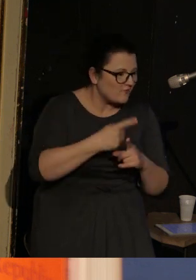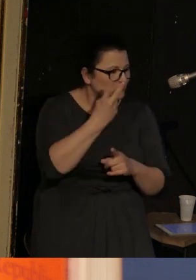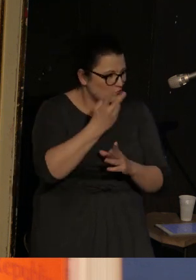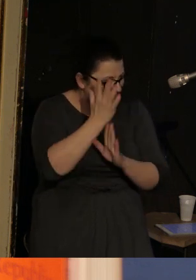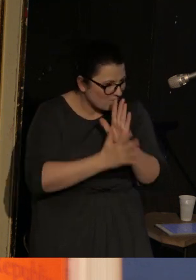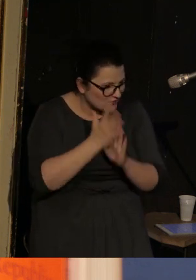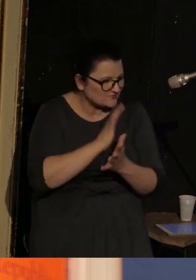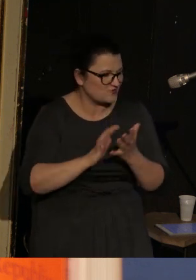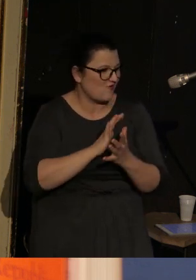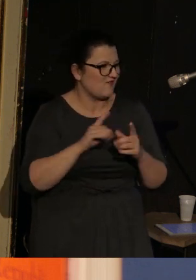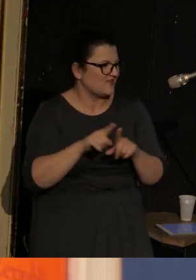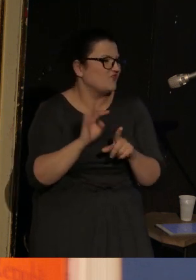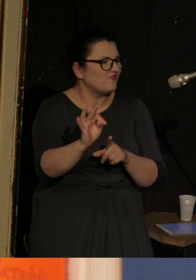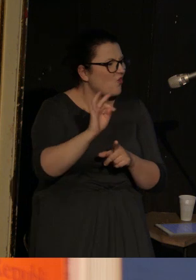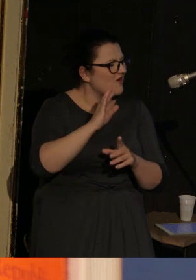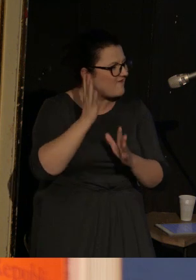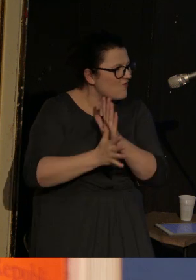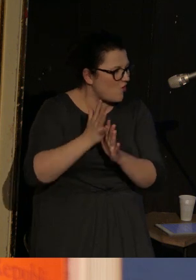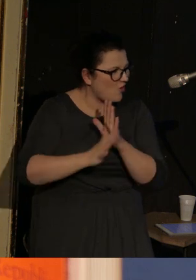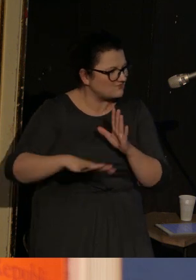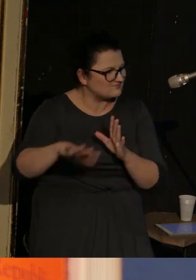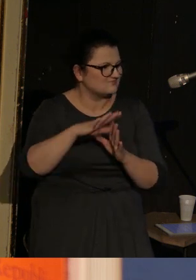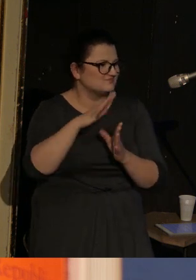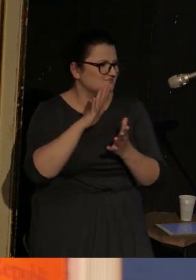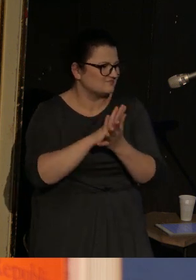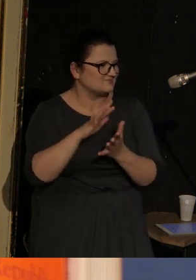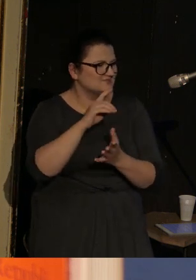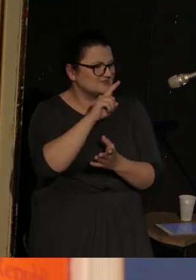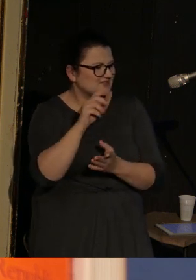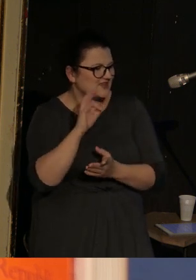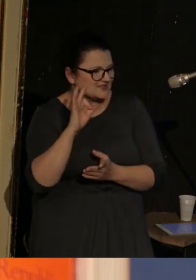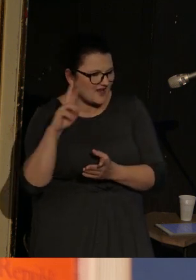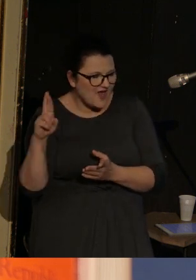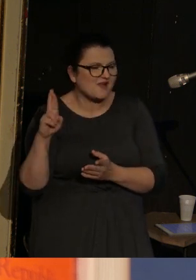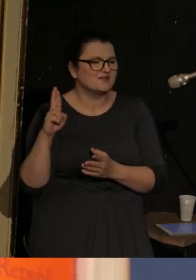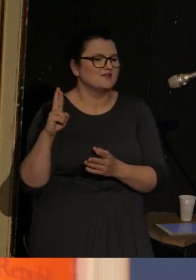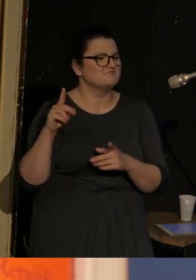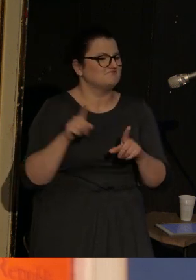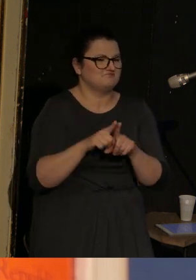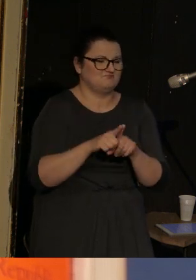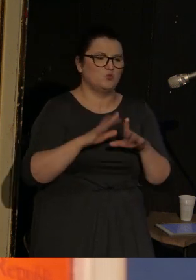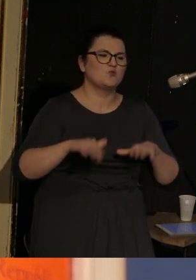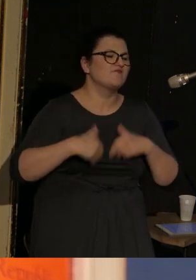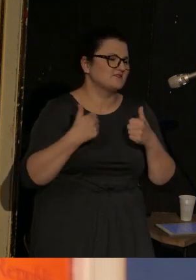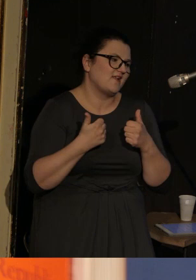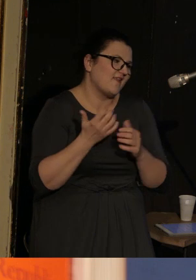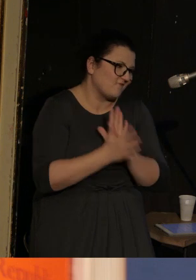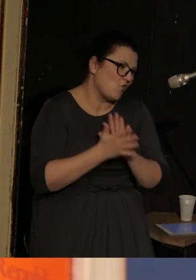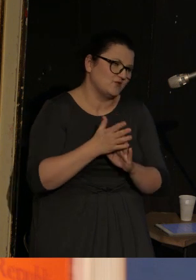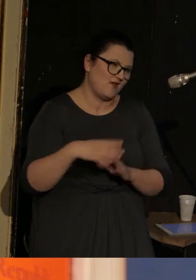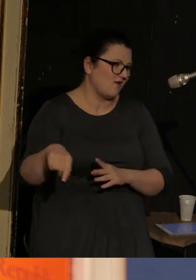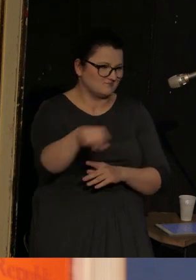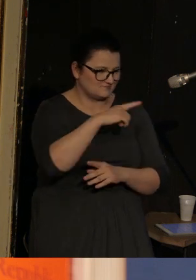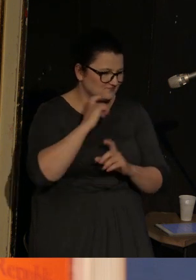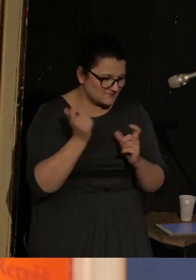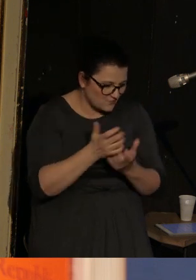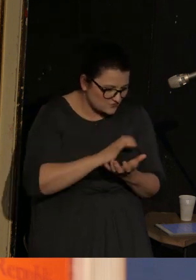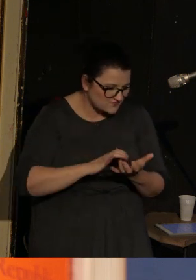na terenie Związku Radzieckiego plus taką mega uniwersalną wojnę która się toczy wszędzie.